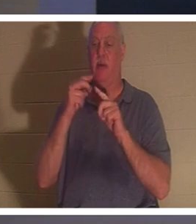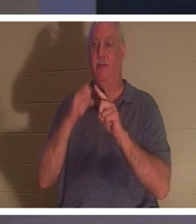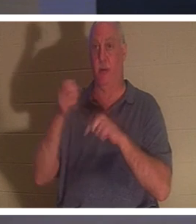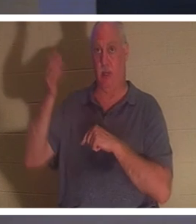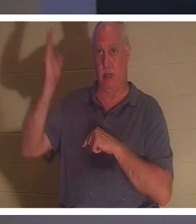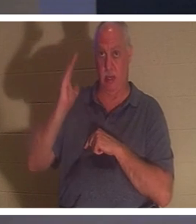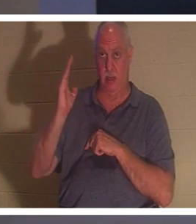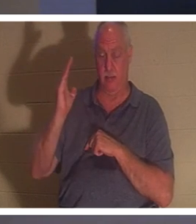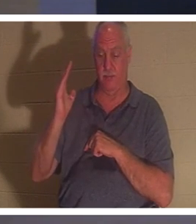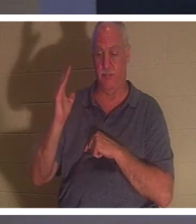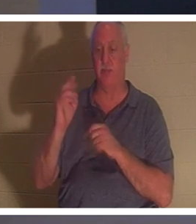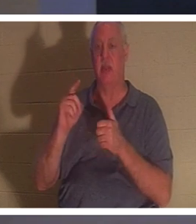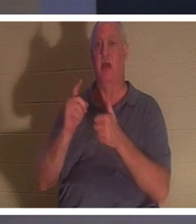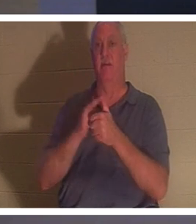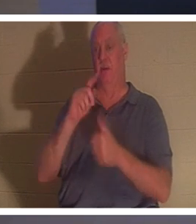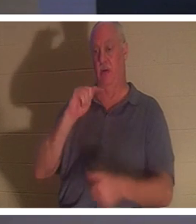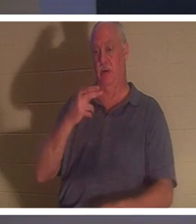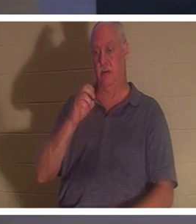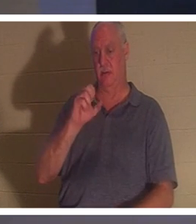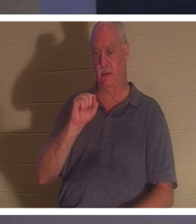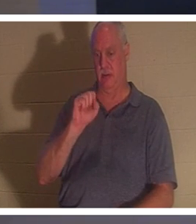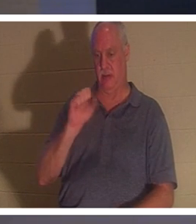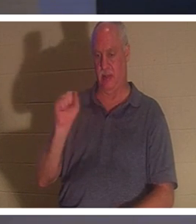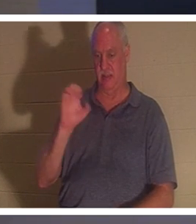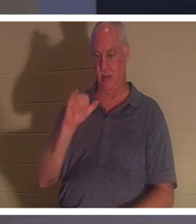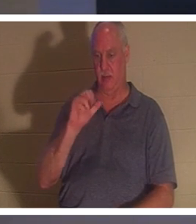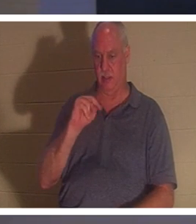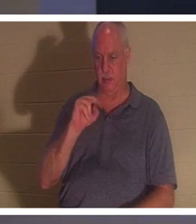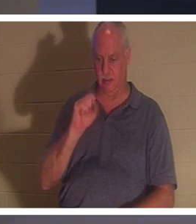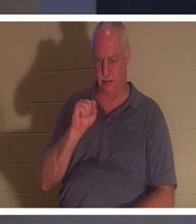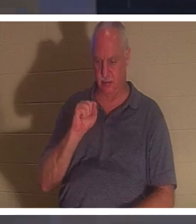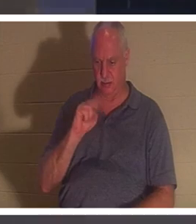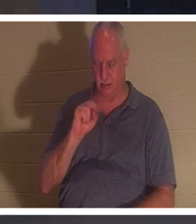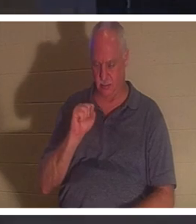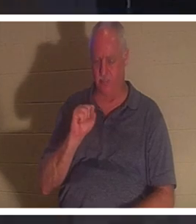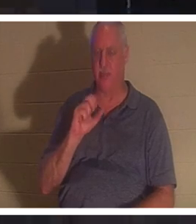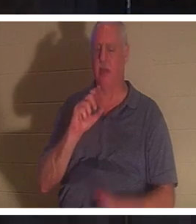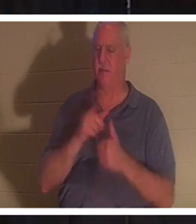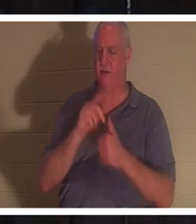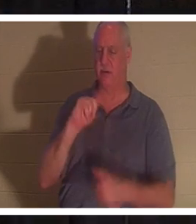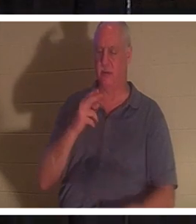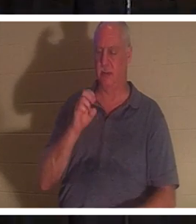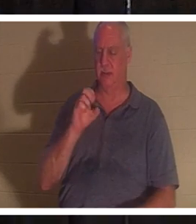1 थिस्सलुनिकियों और मैं पहले ही थोड़ा उल्लेख कर चुके हैं। अगर हम मानते हैं कि यीशु मर गए और